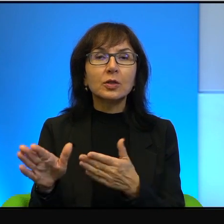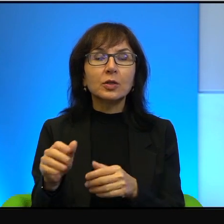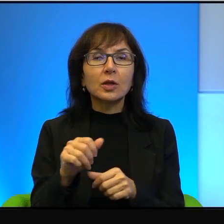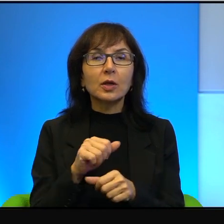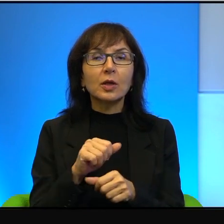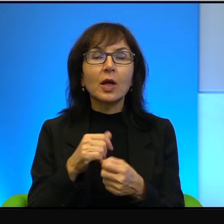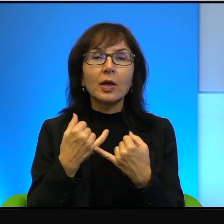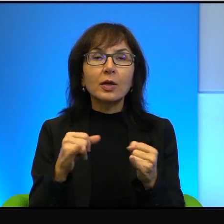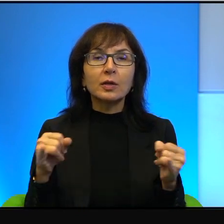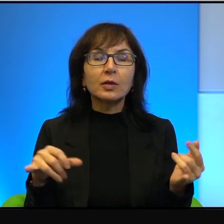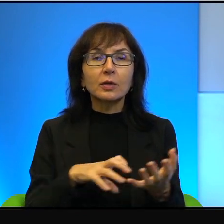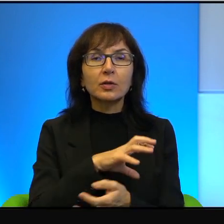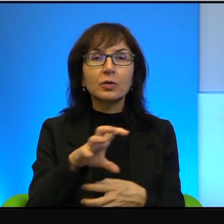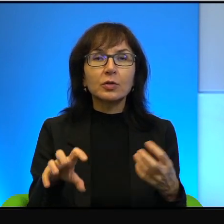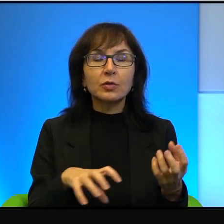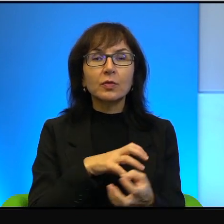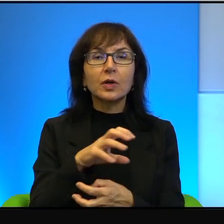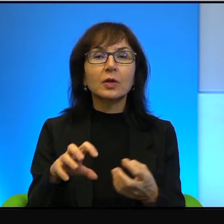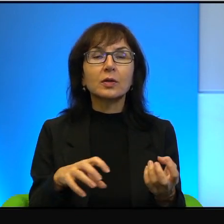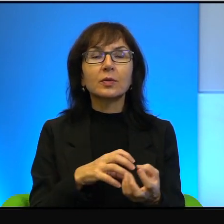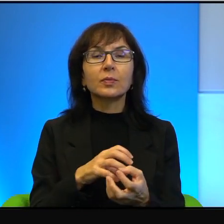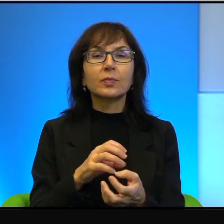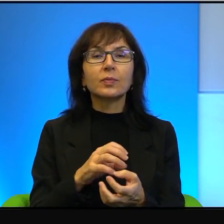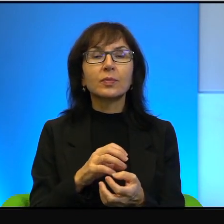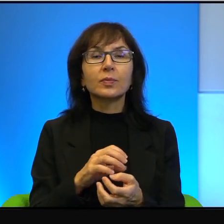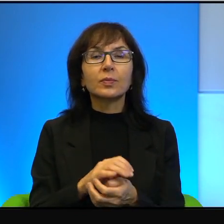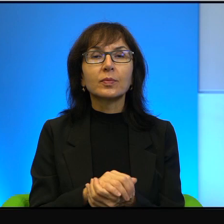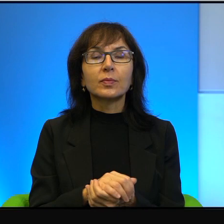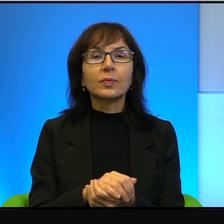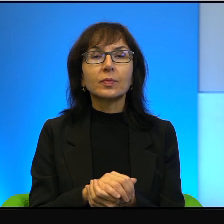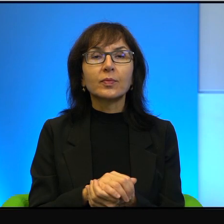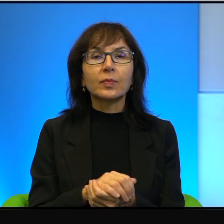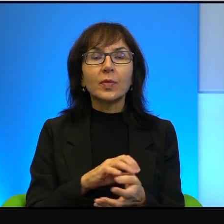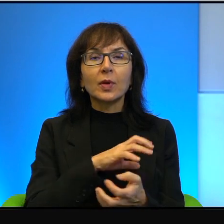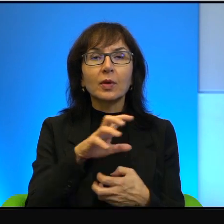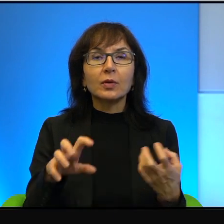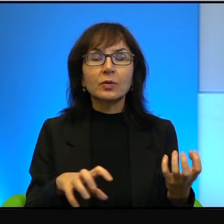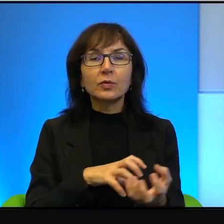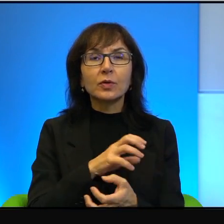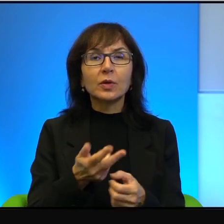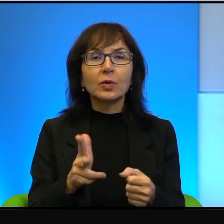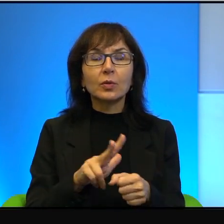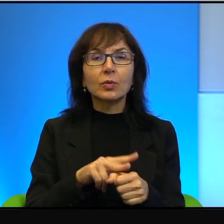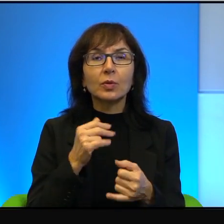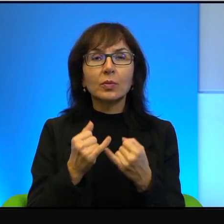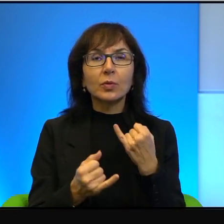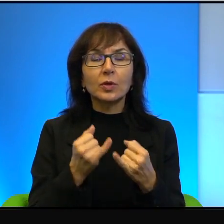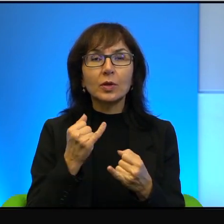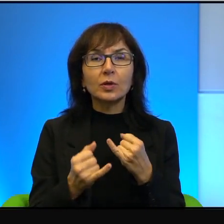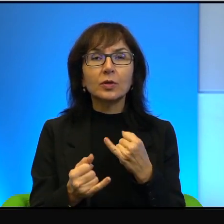inny świat, kompletnie inny świat. Świat, który, jeżeli czytamy Biblię